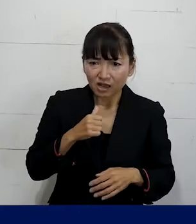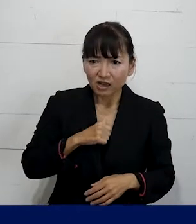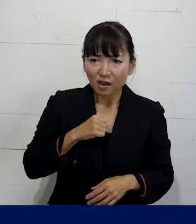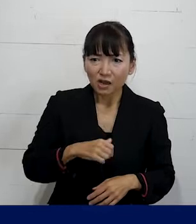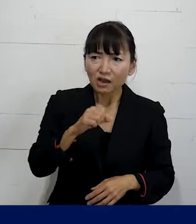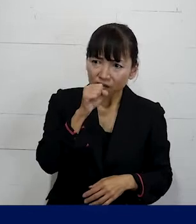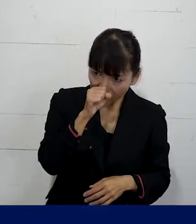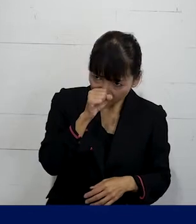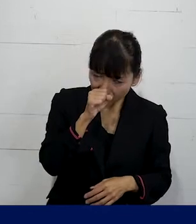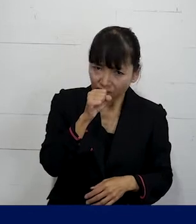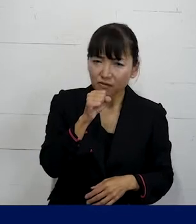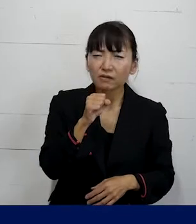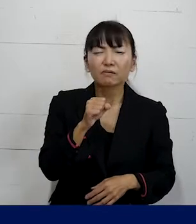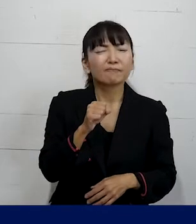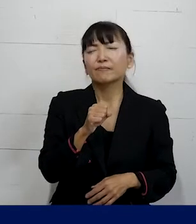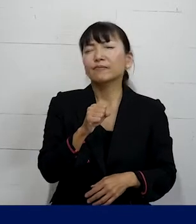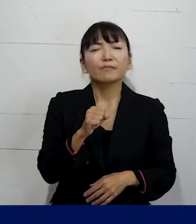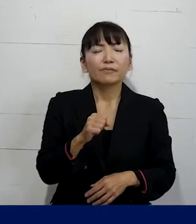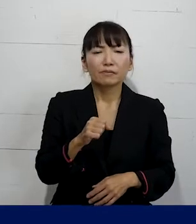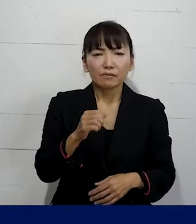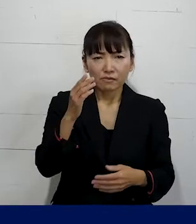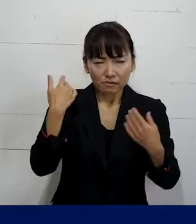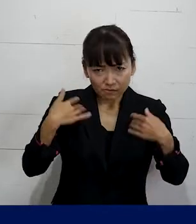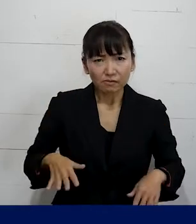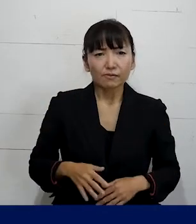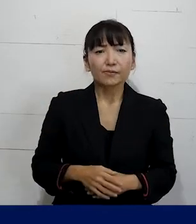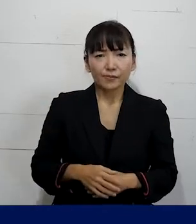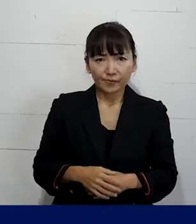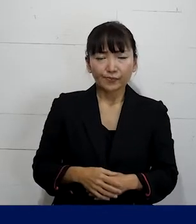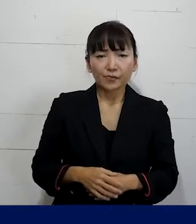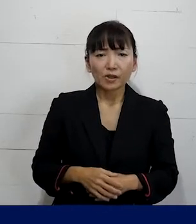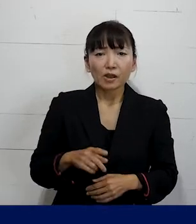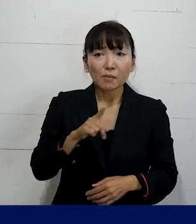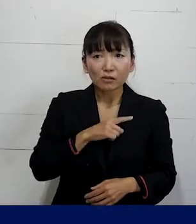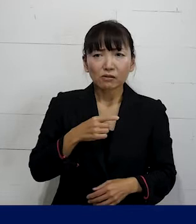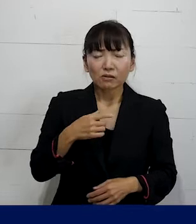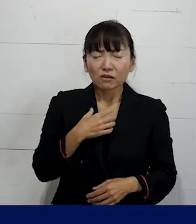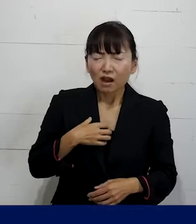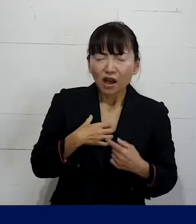っていうふうに思ってしまわずに まずは是非その違和感も含めて